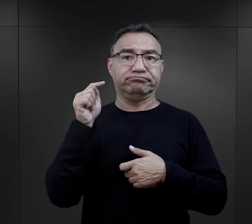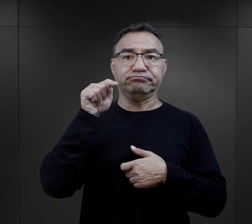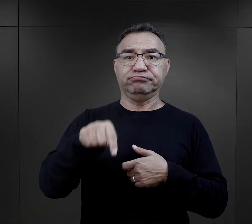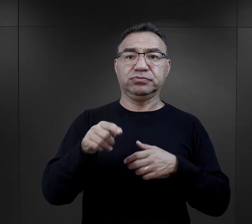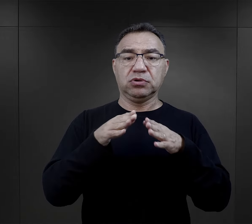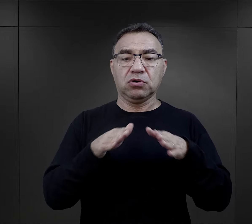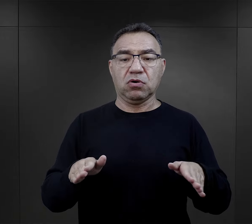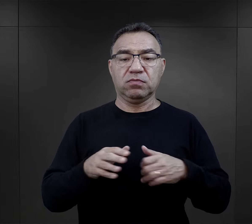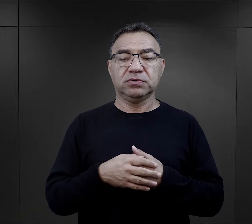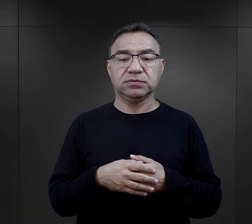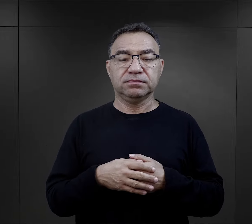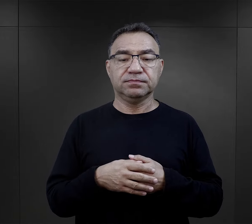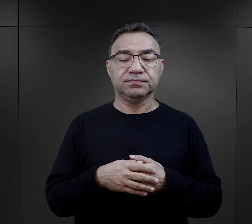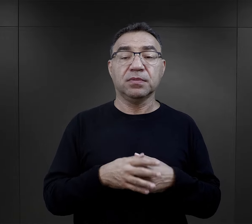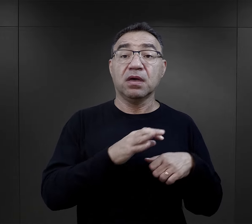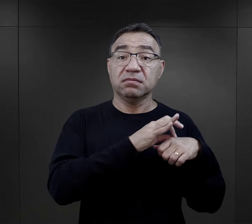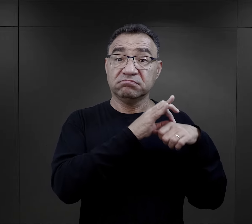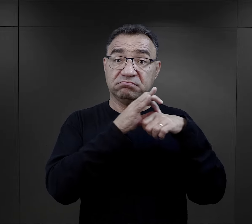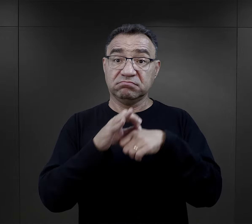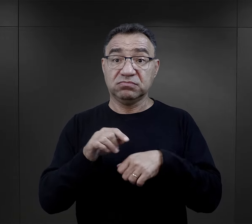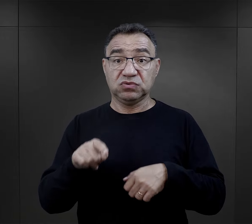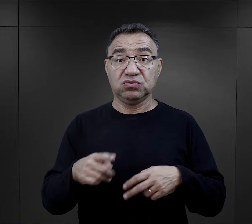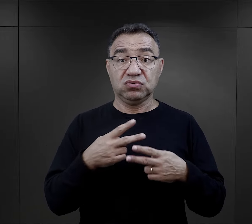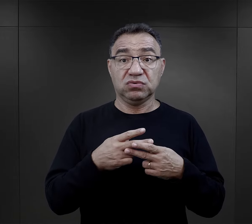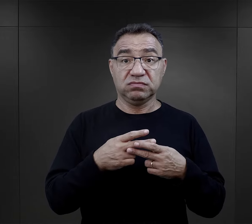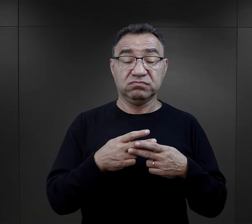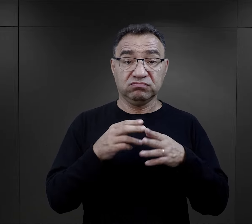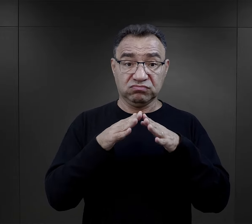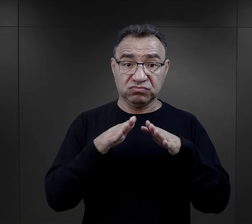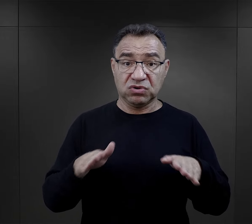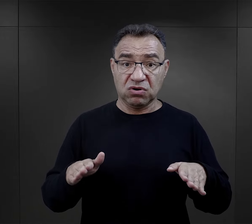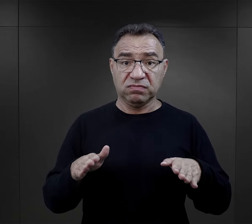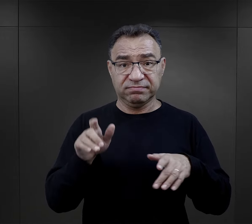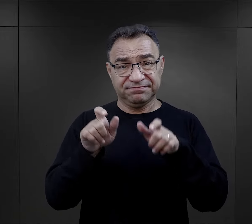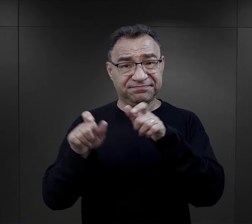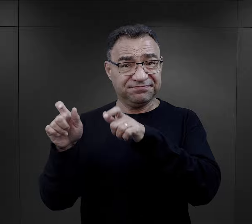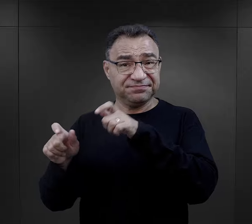Deportacje do obozu wielu więźniów – szczególnie